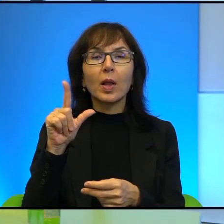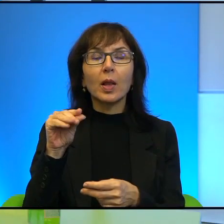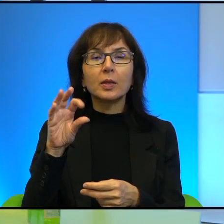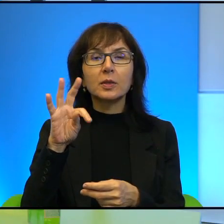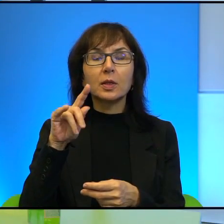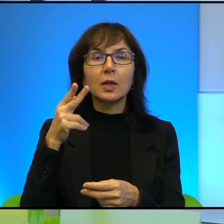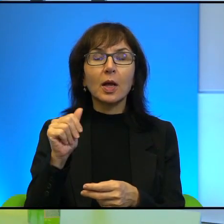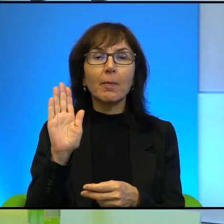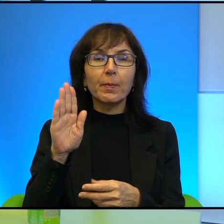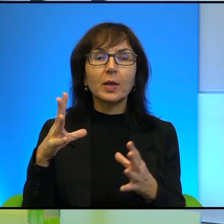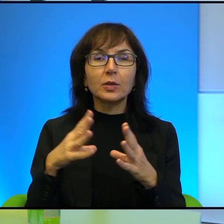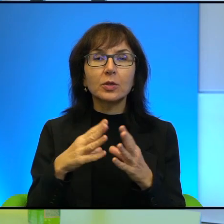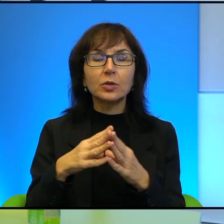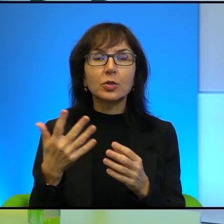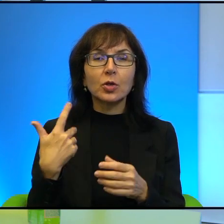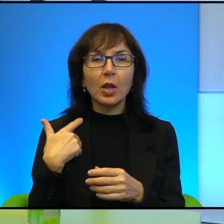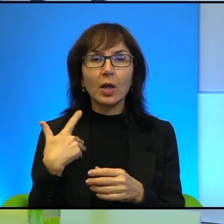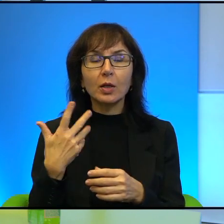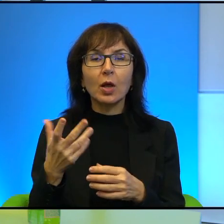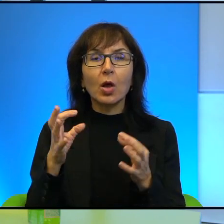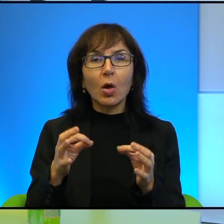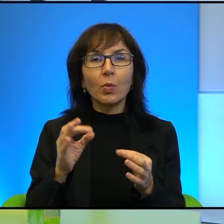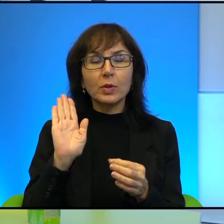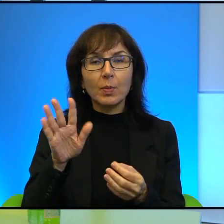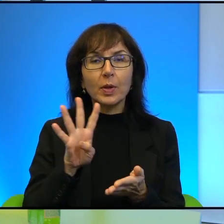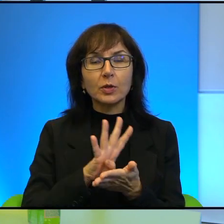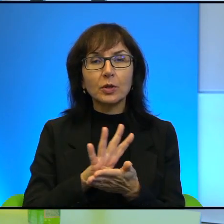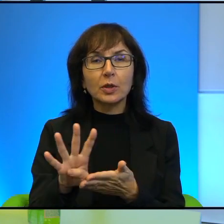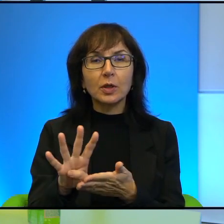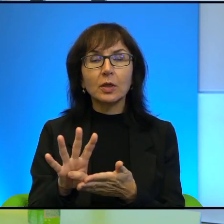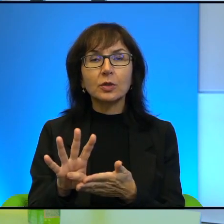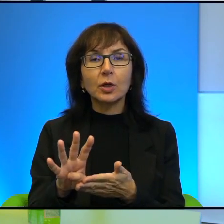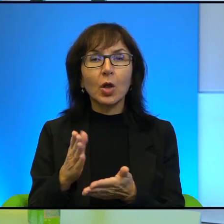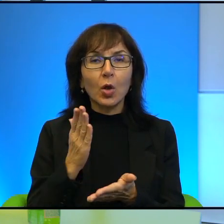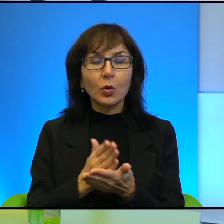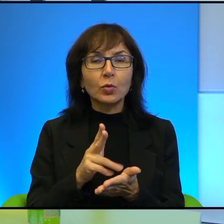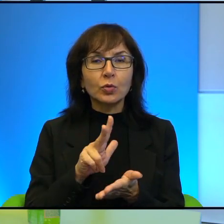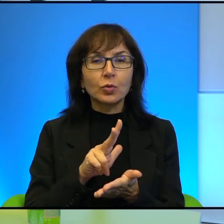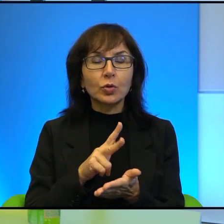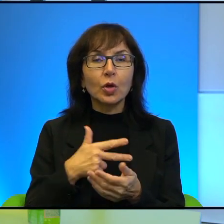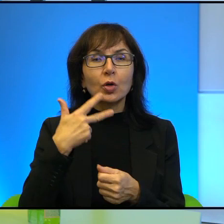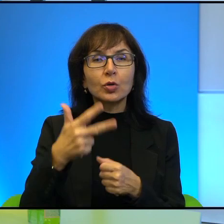która ma 10 lat, obecnie już ma 14 i od 3 lat nadaje, jakby relacjonuje,